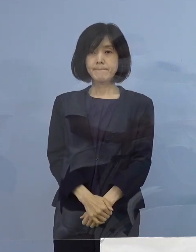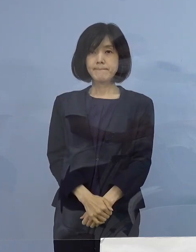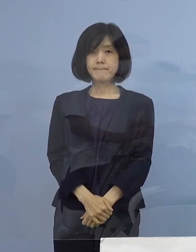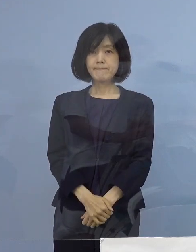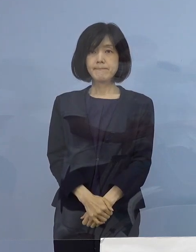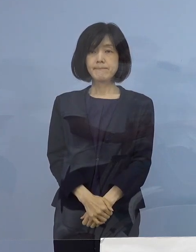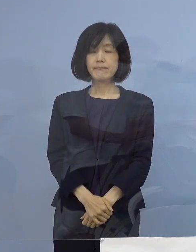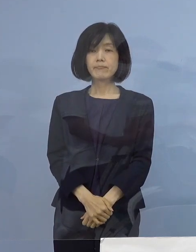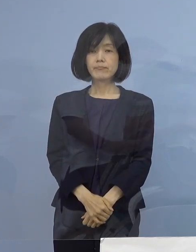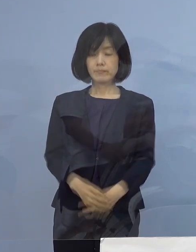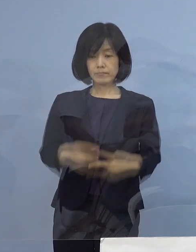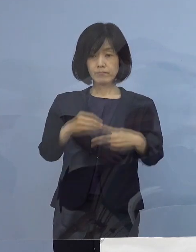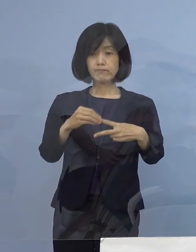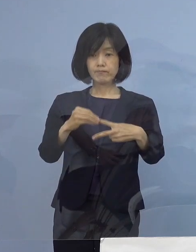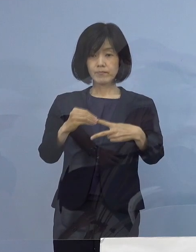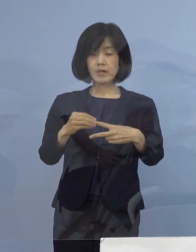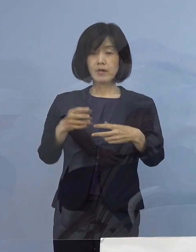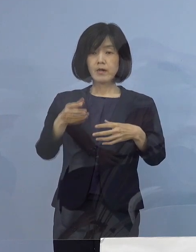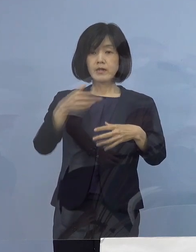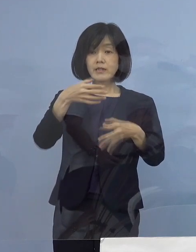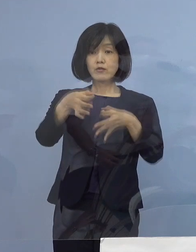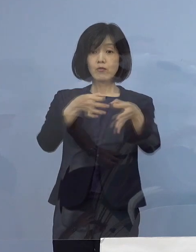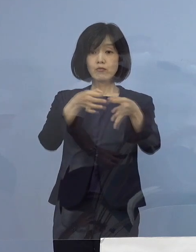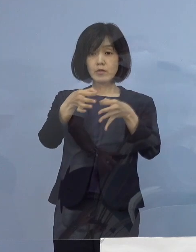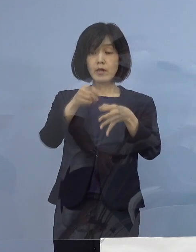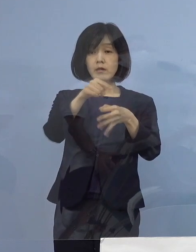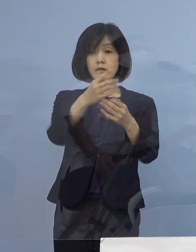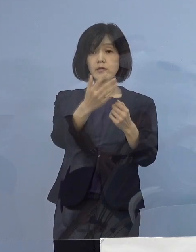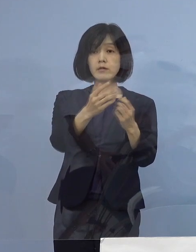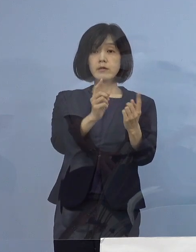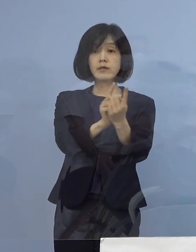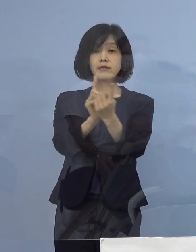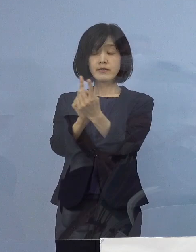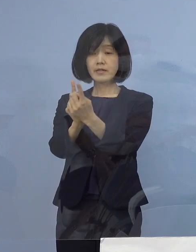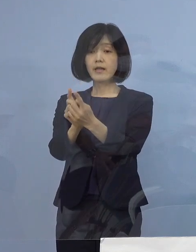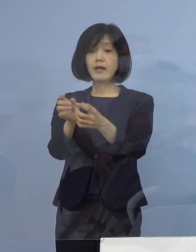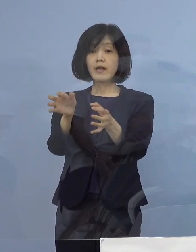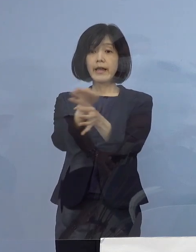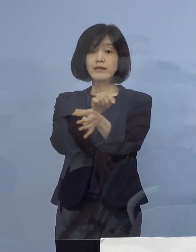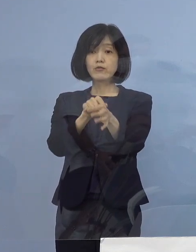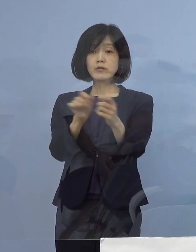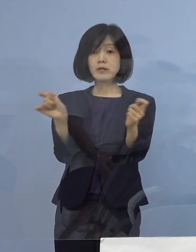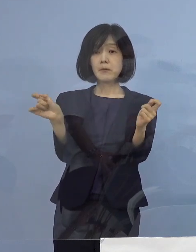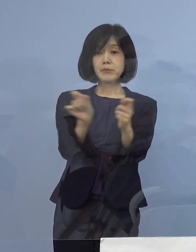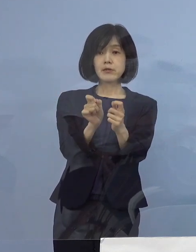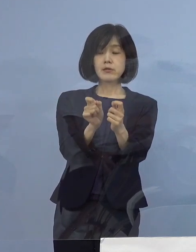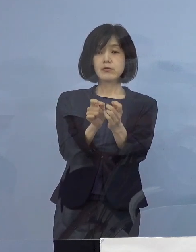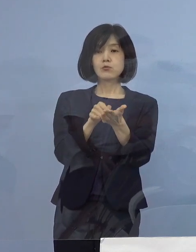まず1点目、飲食店に対する 営業時間短縮要請についてであります